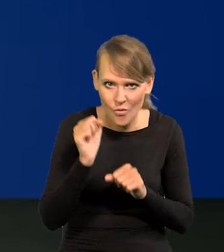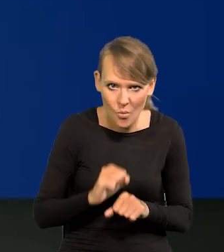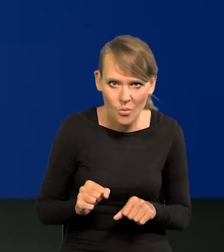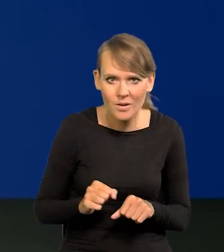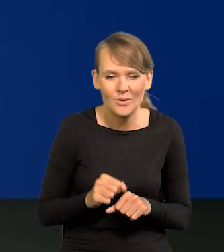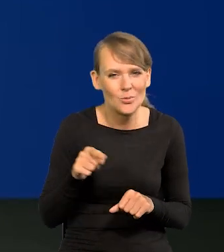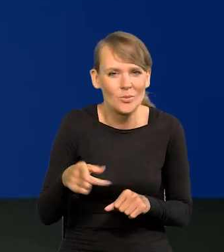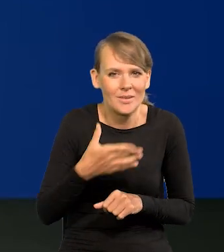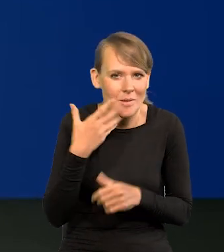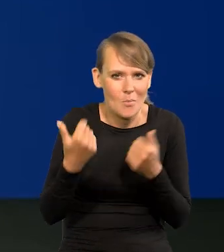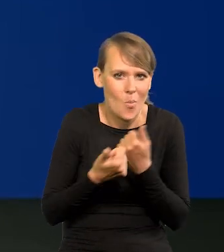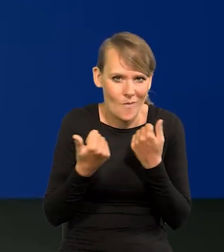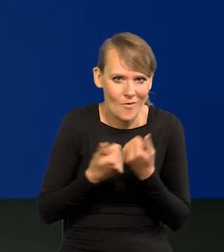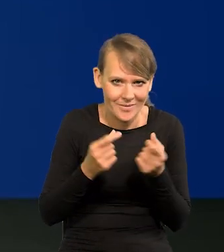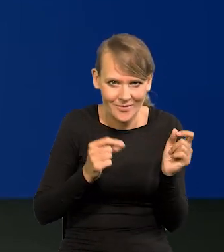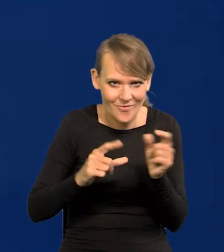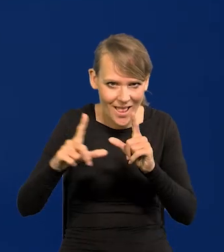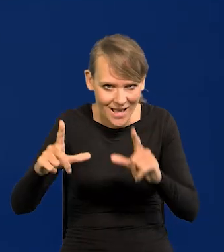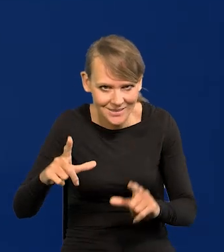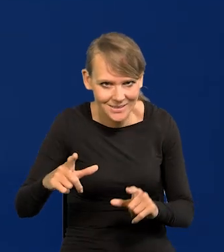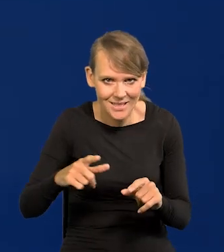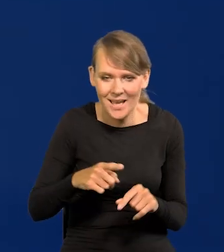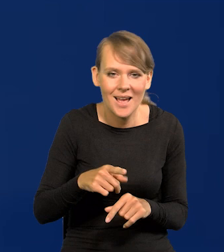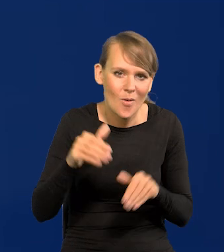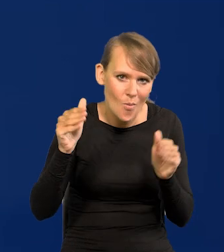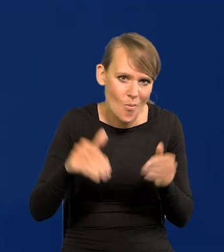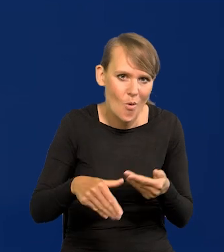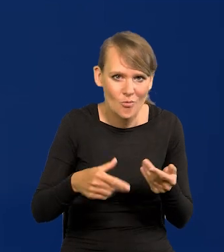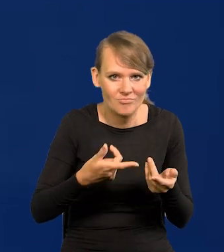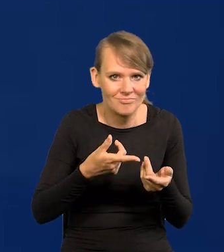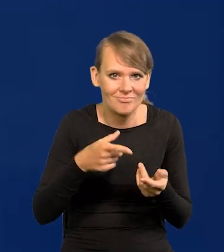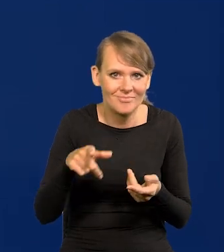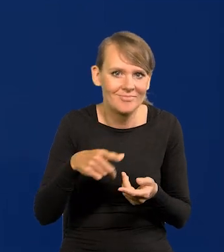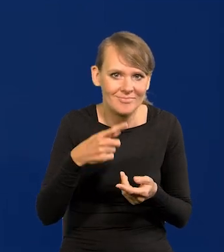to w ogóle nie ma powodów do inflacji. Raczej deflacja się może pojawić, spadek cen,